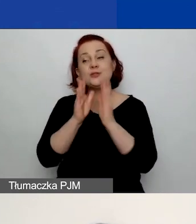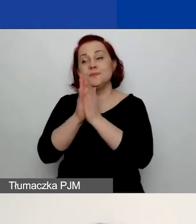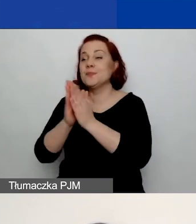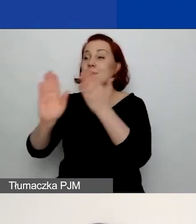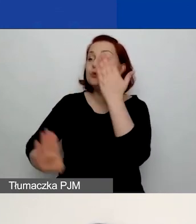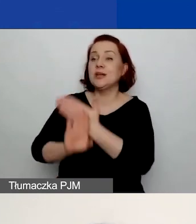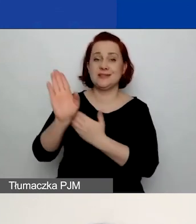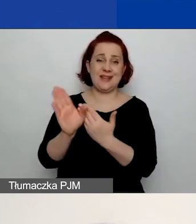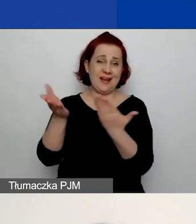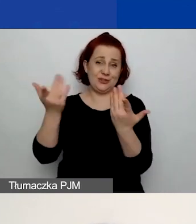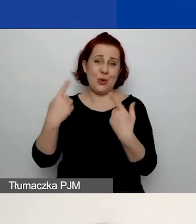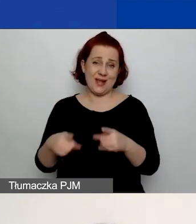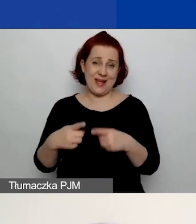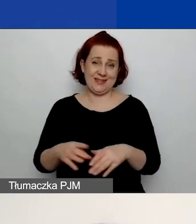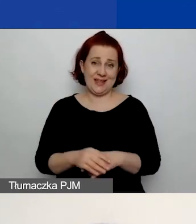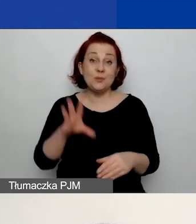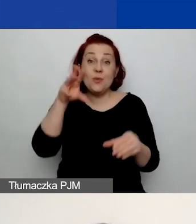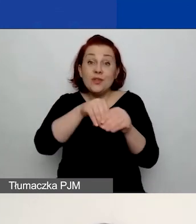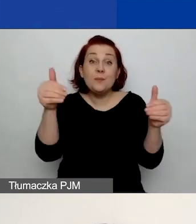bo to jest to miejsce, w którym możecie pokazać,